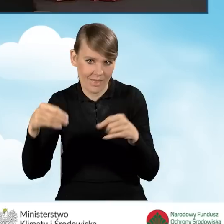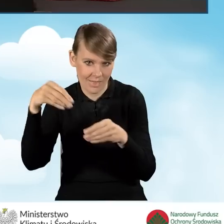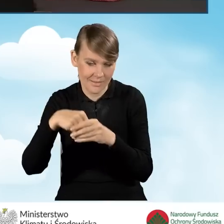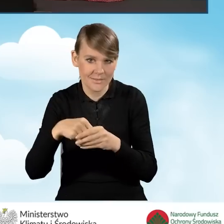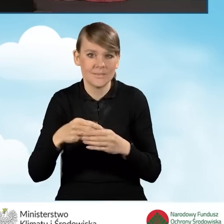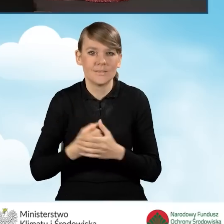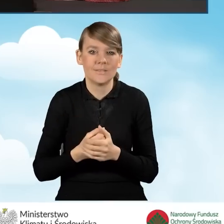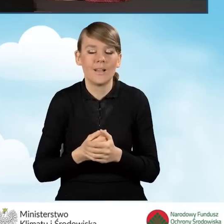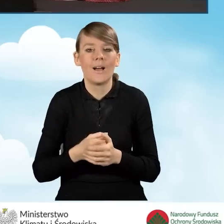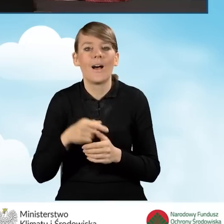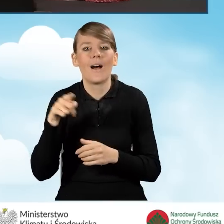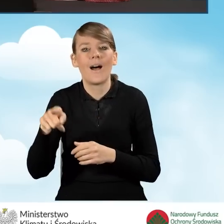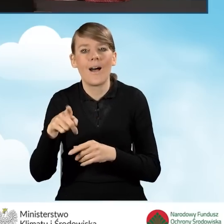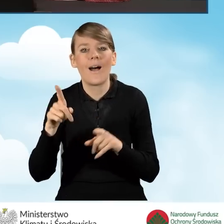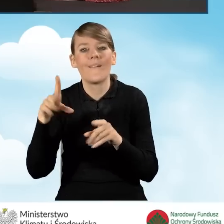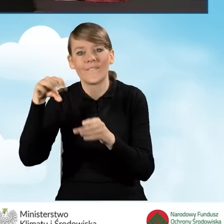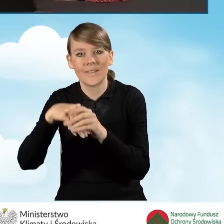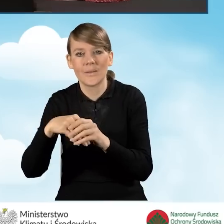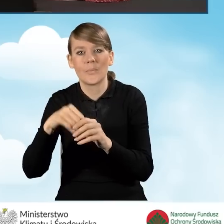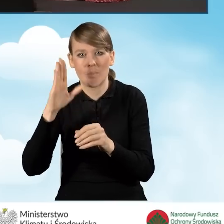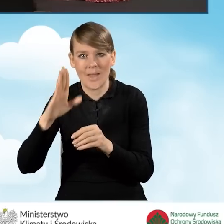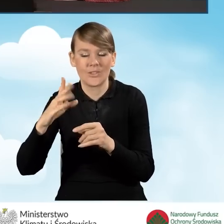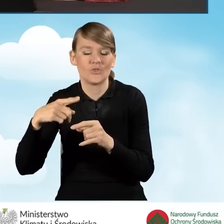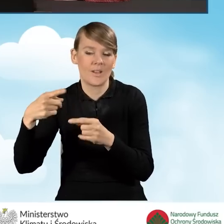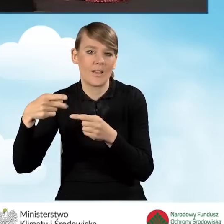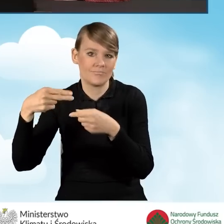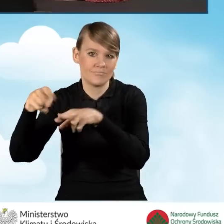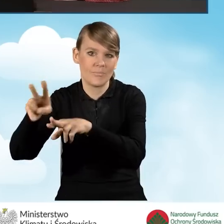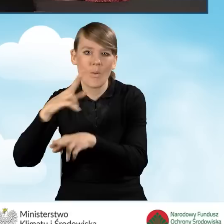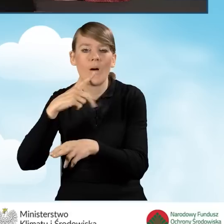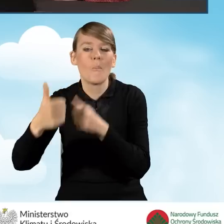ze zwrotnym potwierdzeniem odbioru na adres do korespondencji wskazany